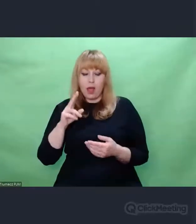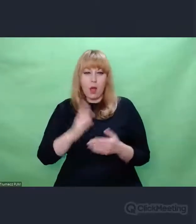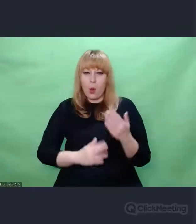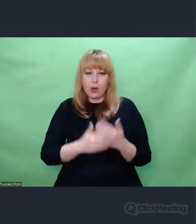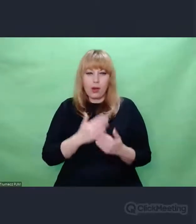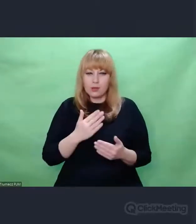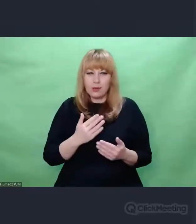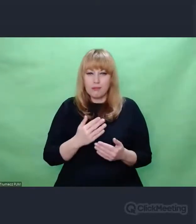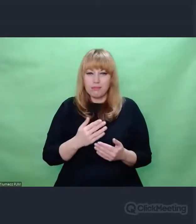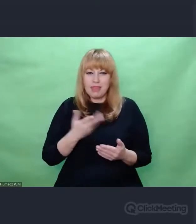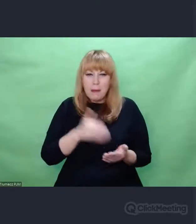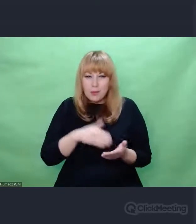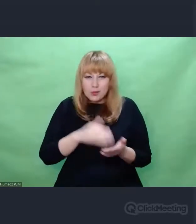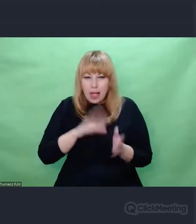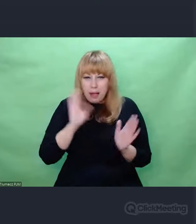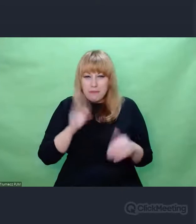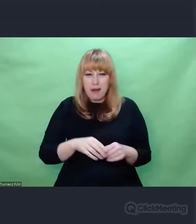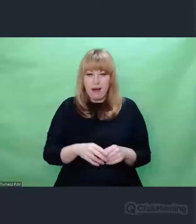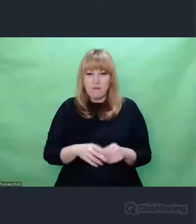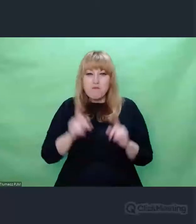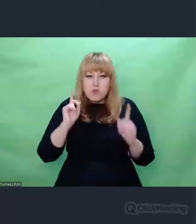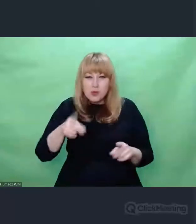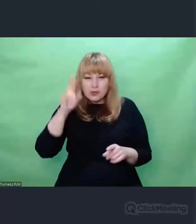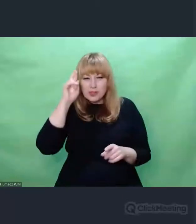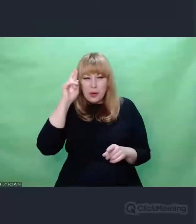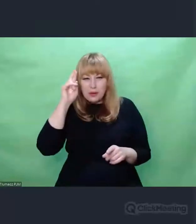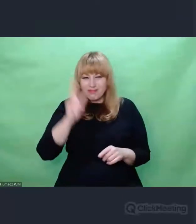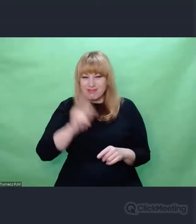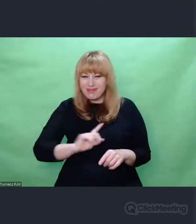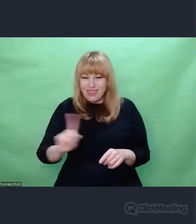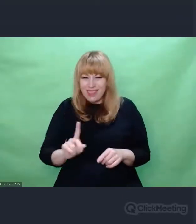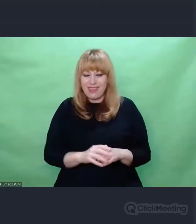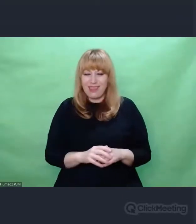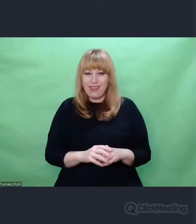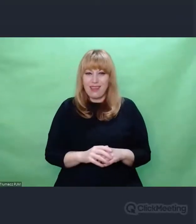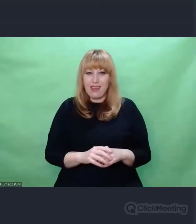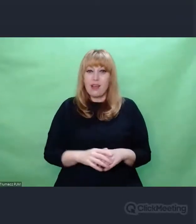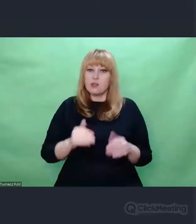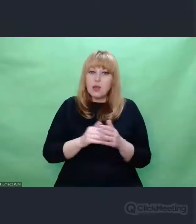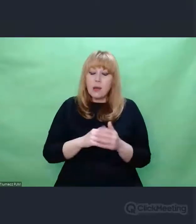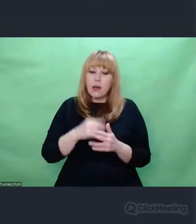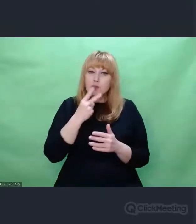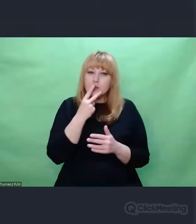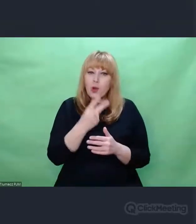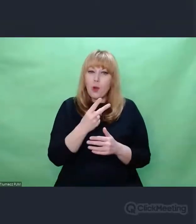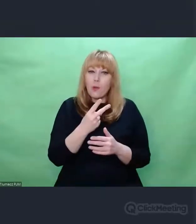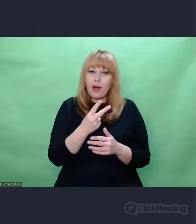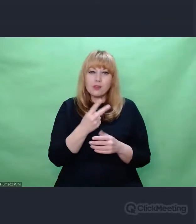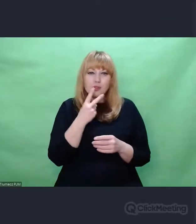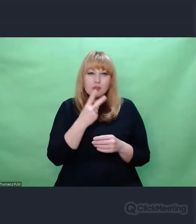Tym bardziej cenne jest spojrzenie na coś, spojrzenie uważne Spojrzenie przenikające